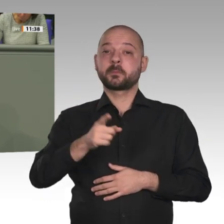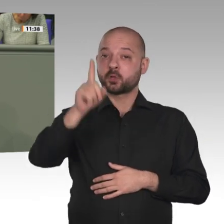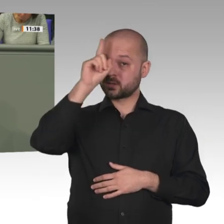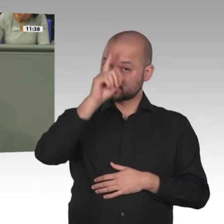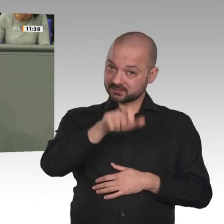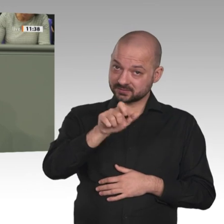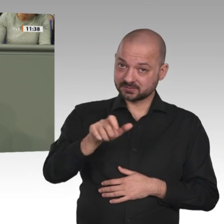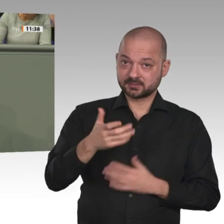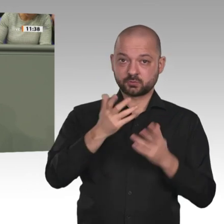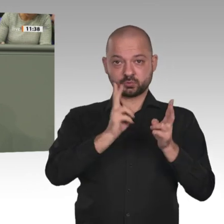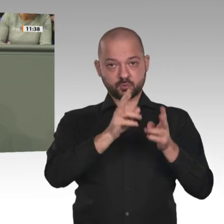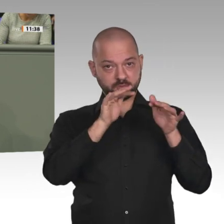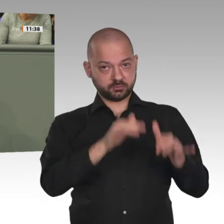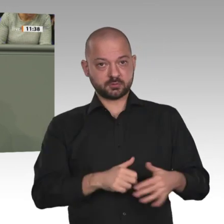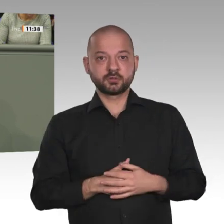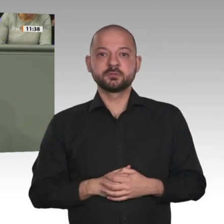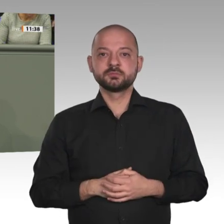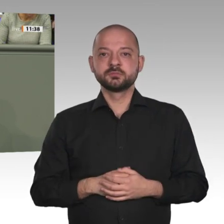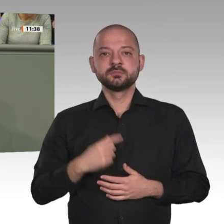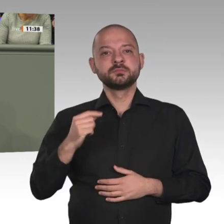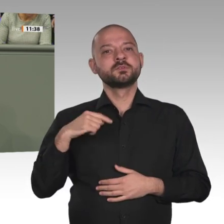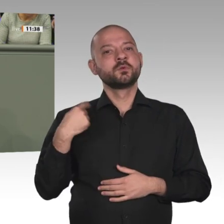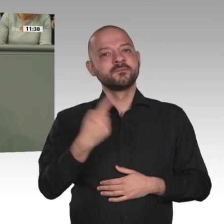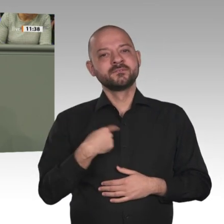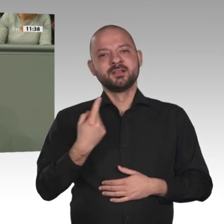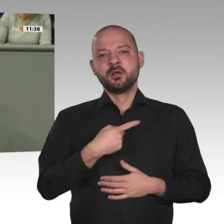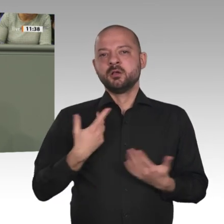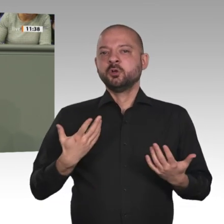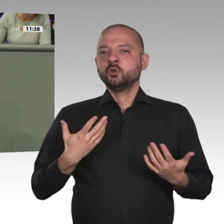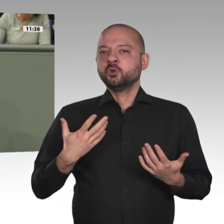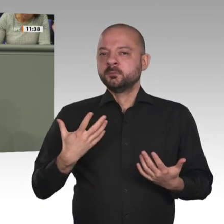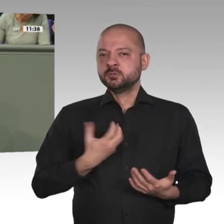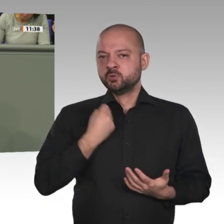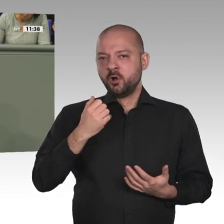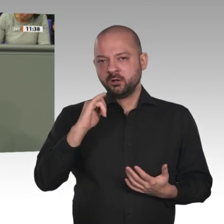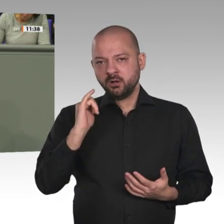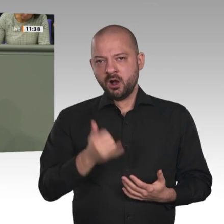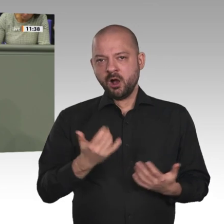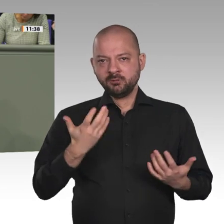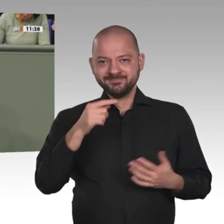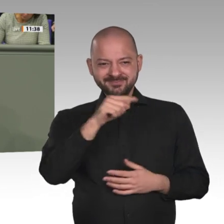Migrationsströmen kommen würde. Unter Berücksichtigung all dieser Faktoren spricht